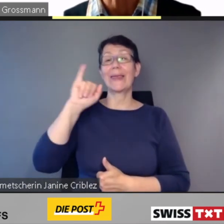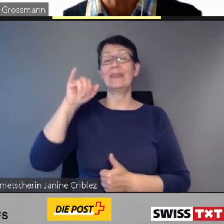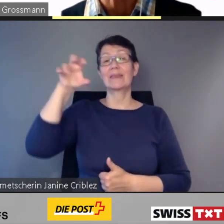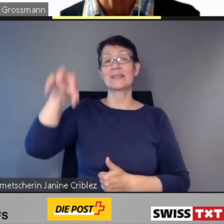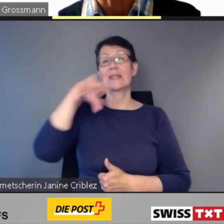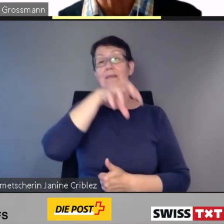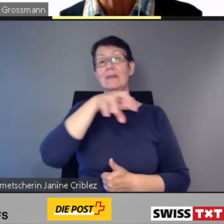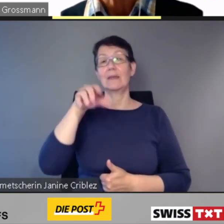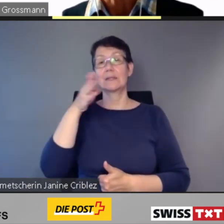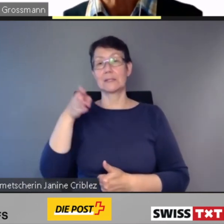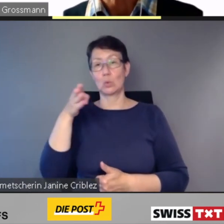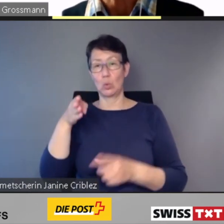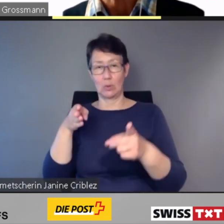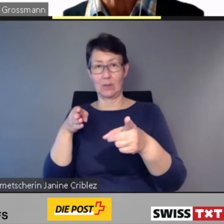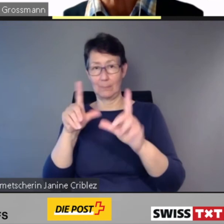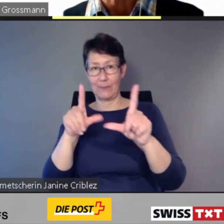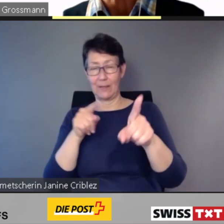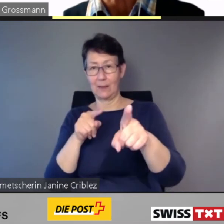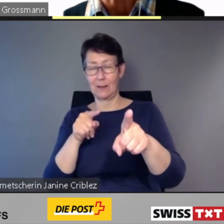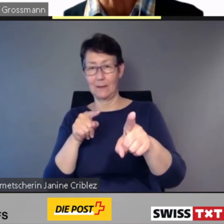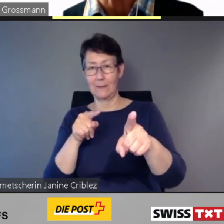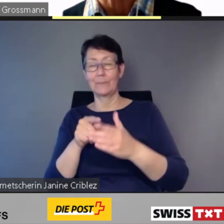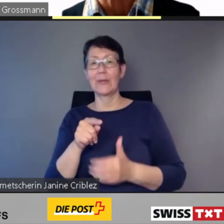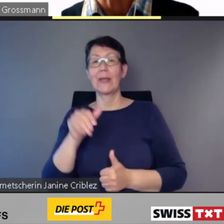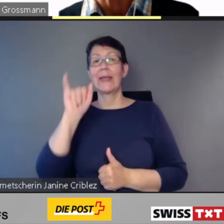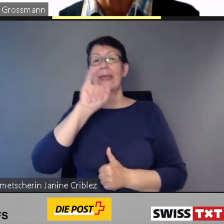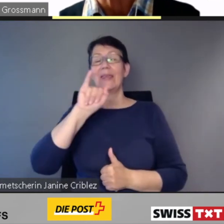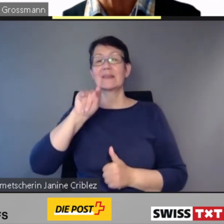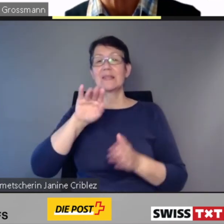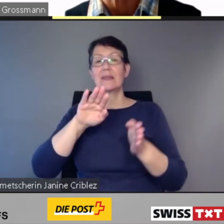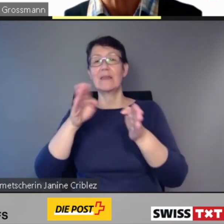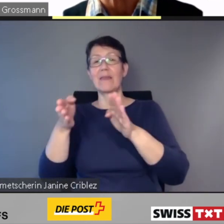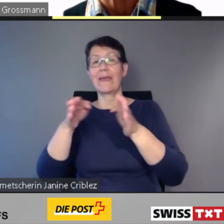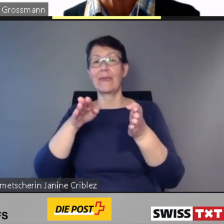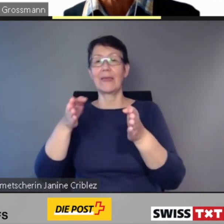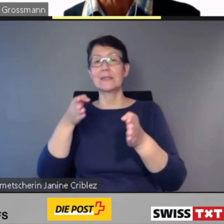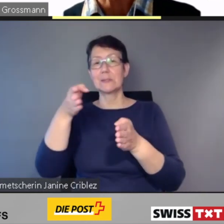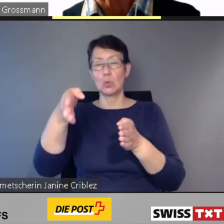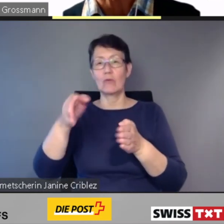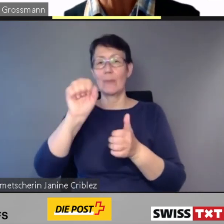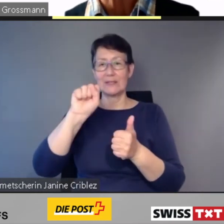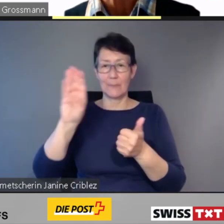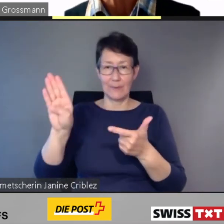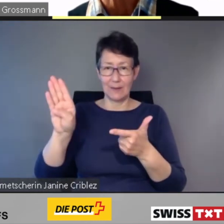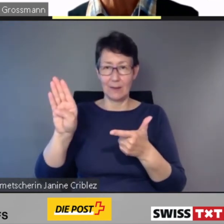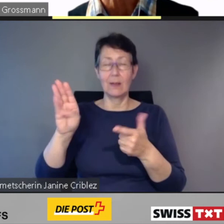Es geht um die Intercity-Züge im Bild, die Intercity-Neigezüge